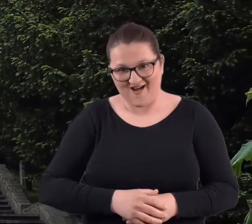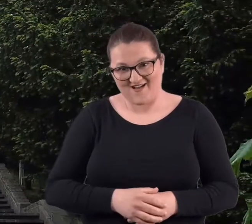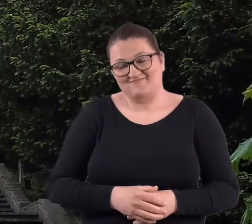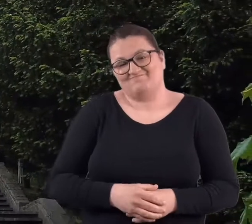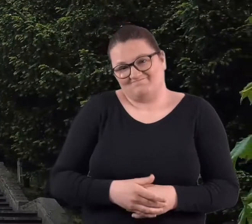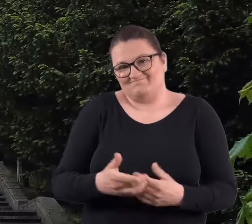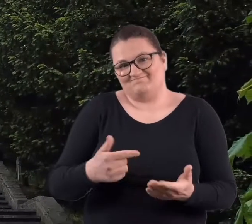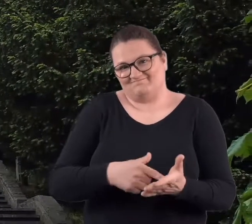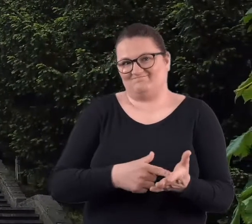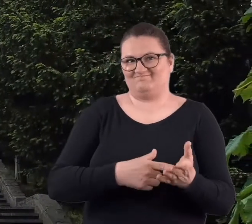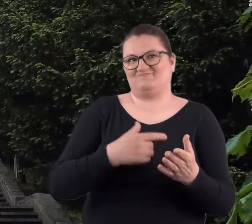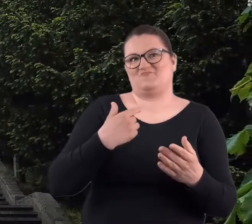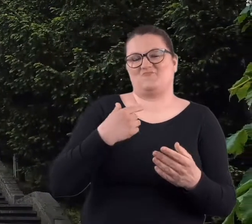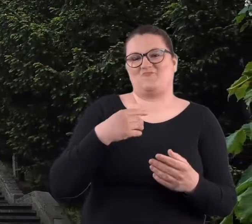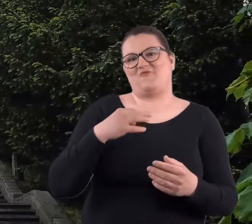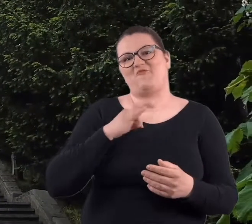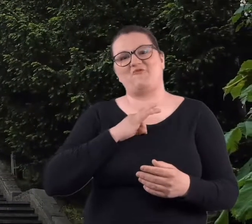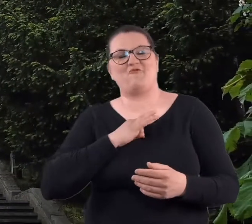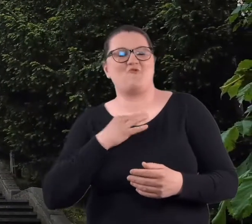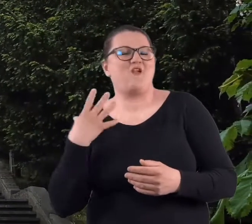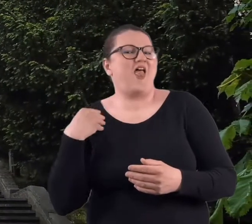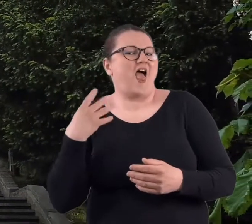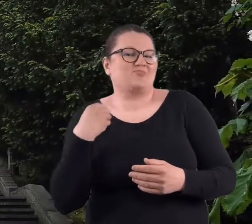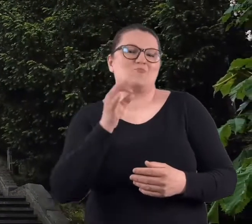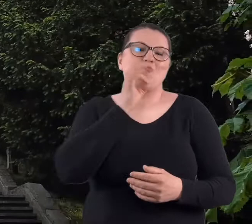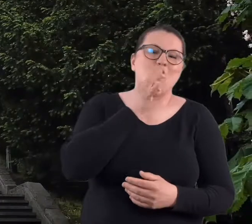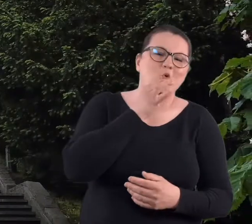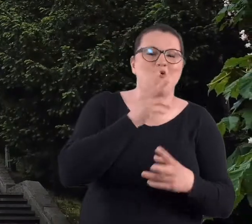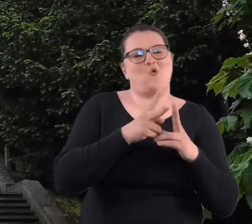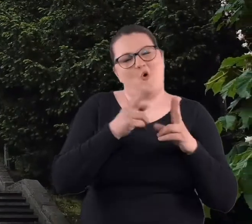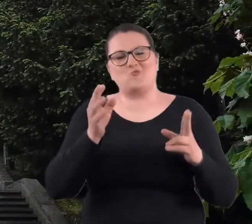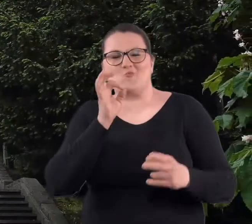z takich lat powiedzmy młodości.